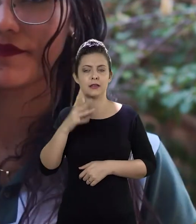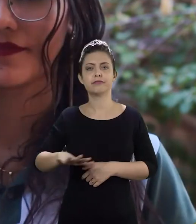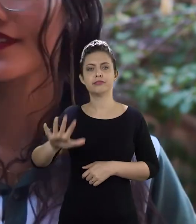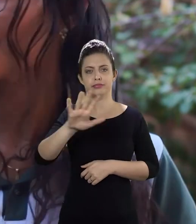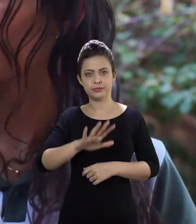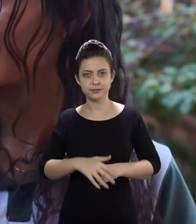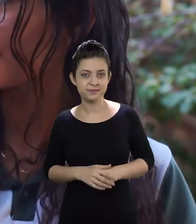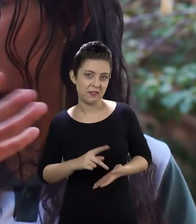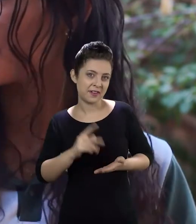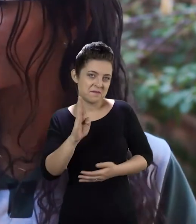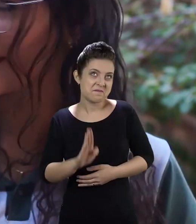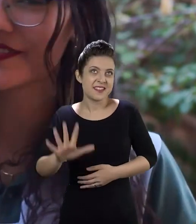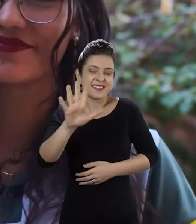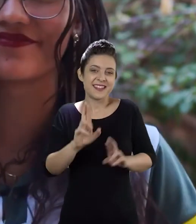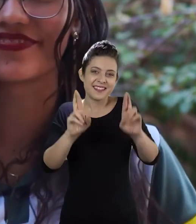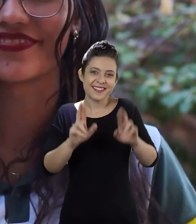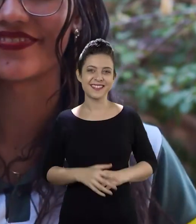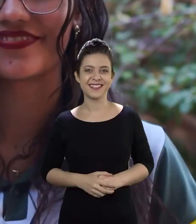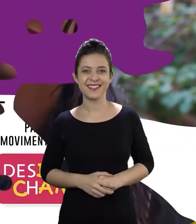Na verdade, do Brasil inteiro